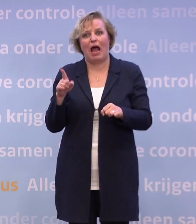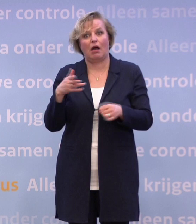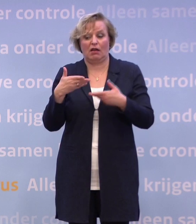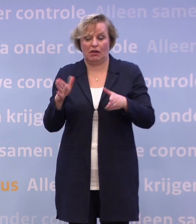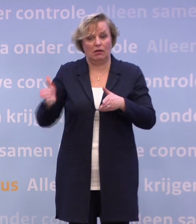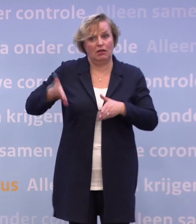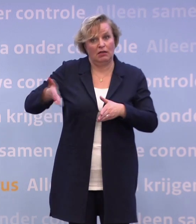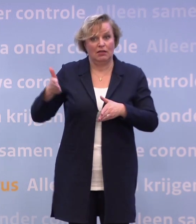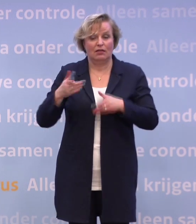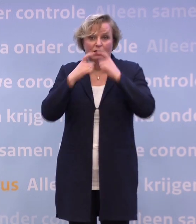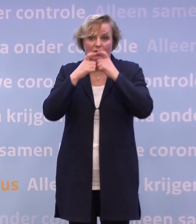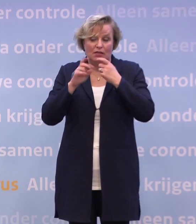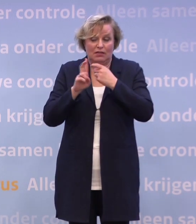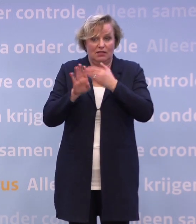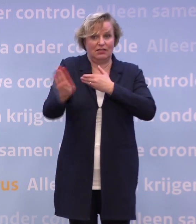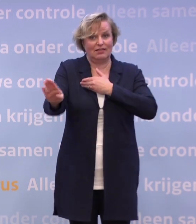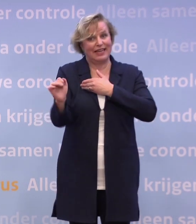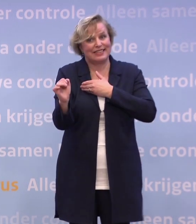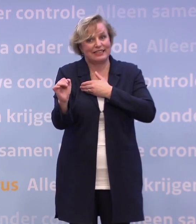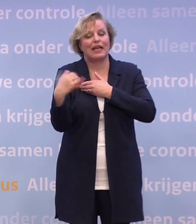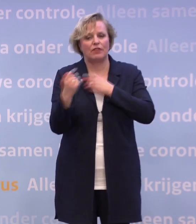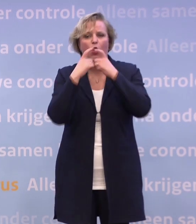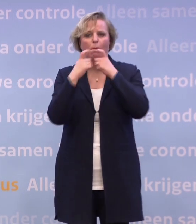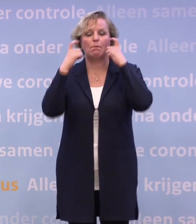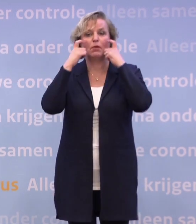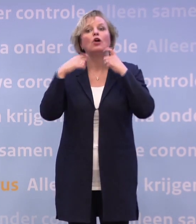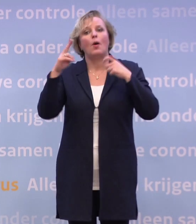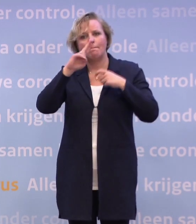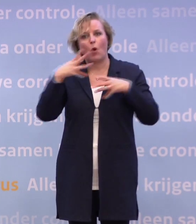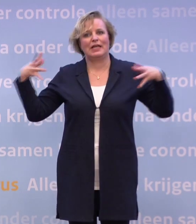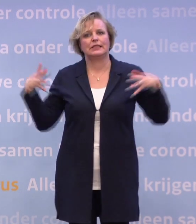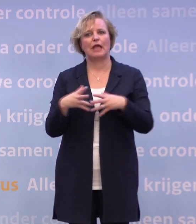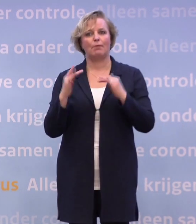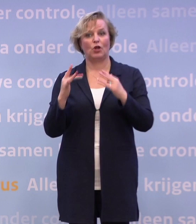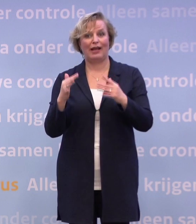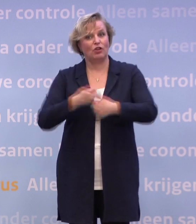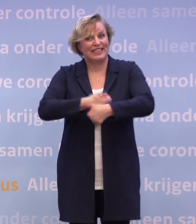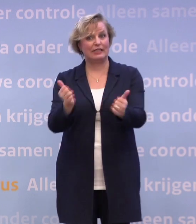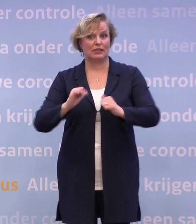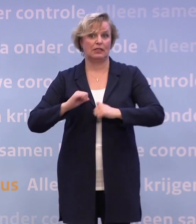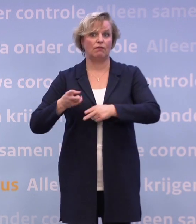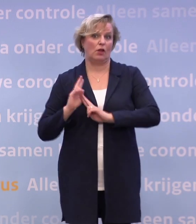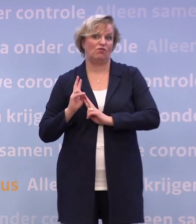Maar op alle andere plekken proberen we dat met elkaar wel zo te organiseren. Dat is een verantwoordelijkheid van u, mij, van ons allemaal om dat te doen.